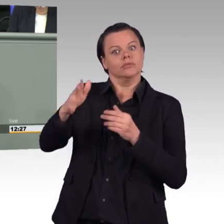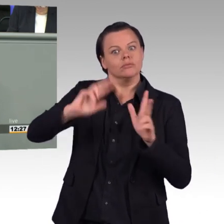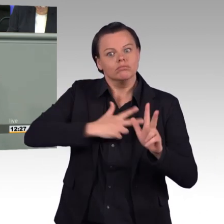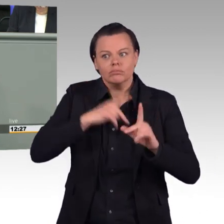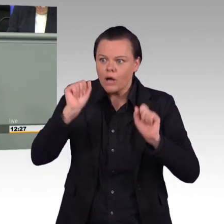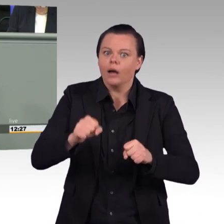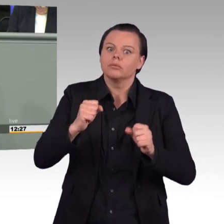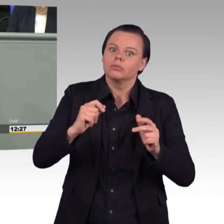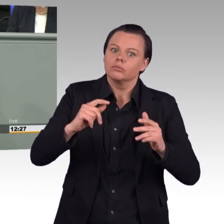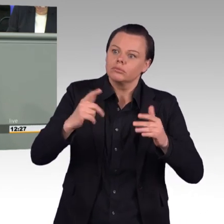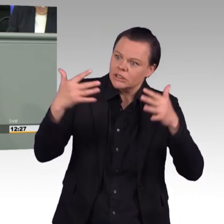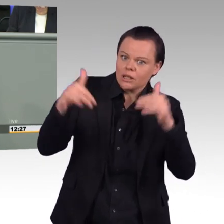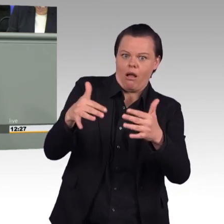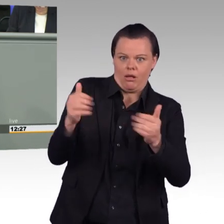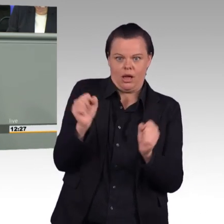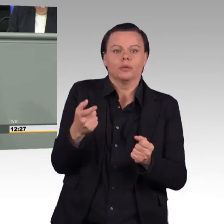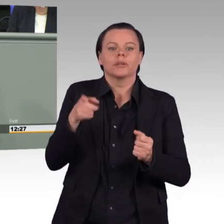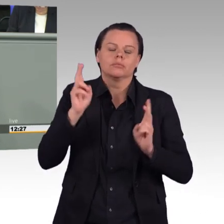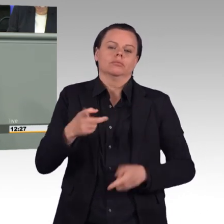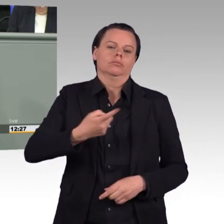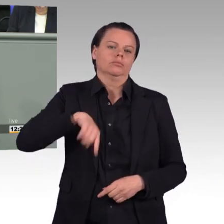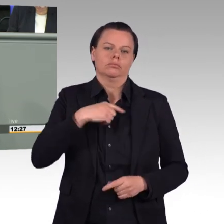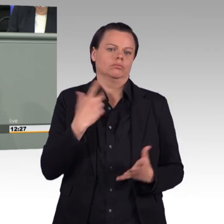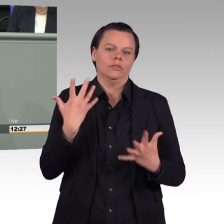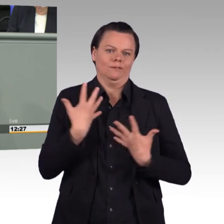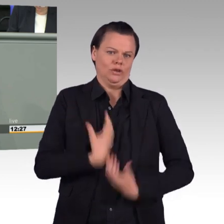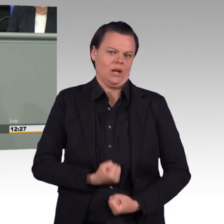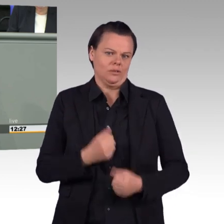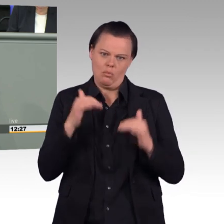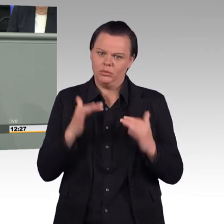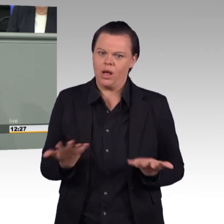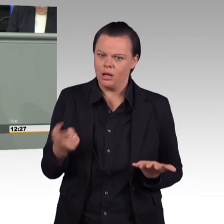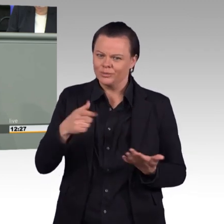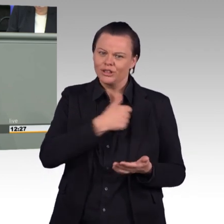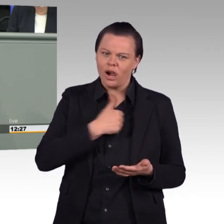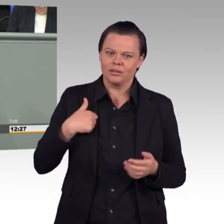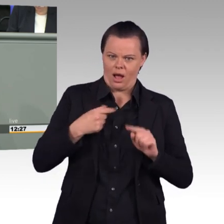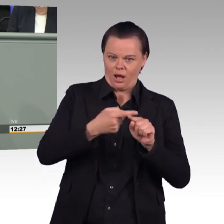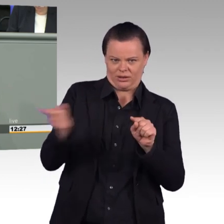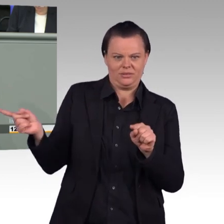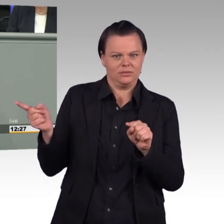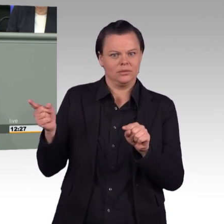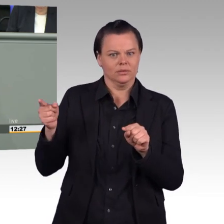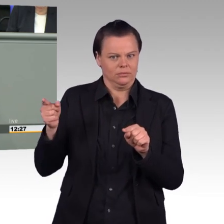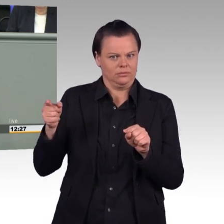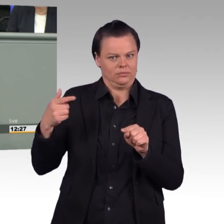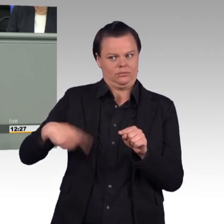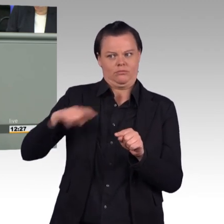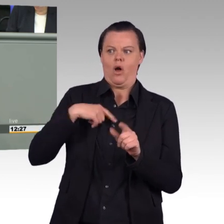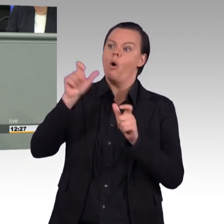den Soldatinnen und Soldaten, die ihren Dienst in unseren Streitkräften leisten, Unrecht und überfordern sie tagtäglich und das sollten wir als verantwortungsvolle Politikerinnen und Politiker nicht tun.